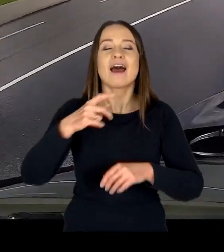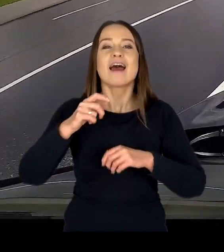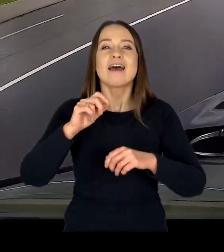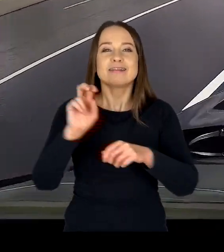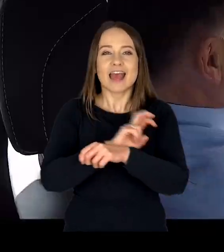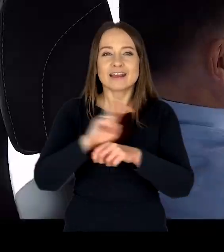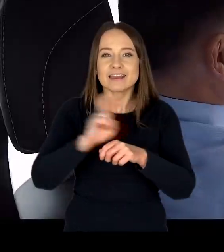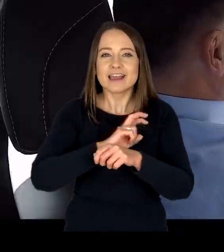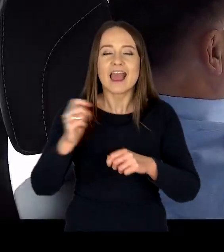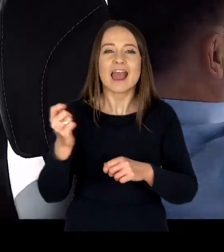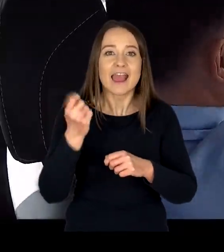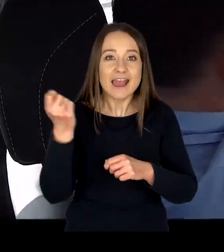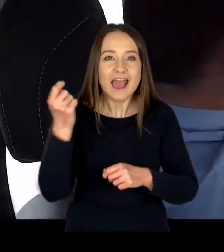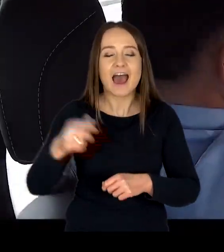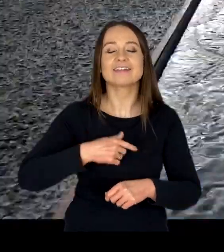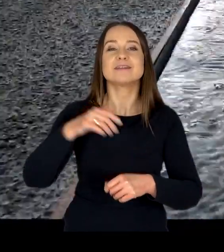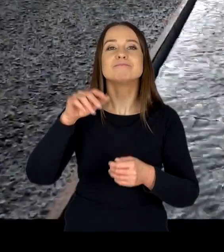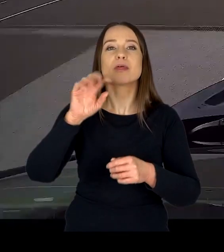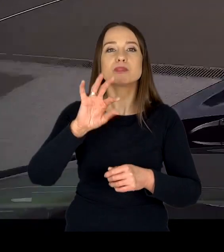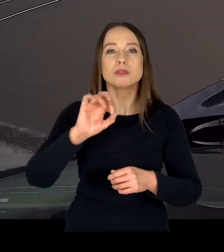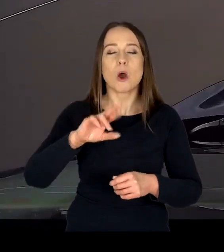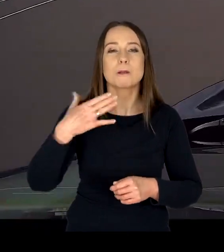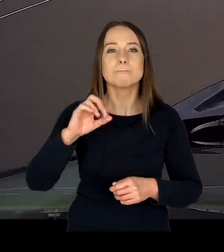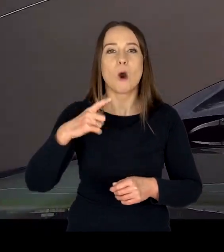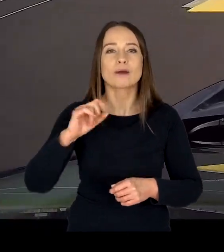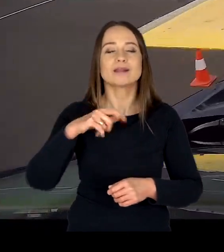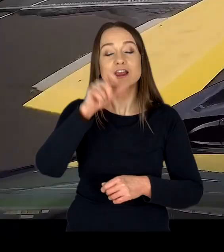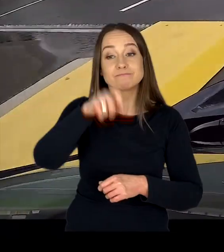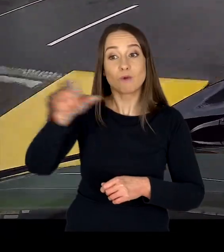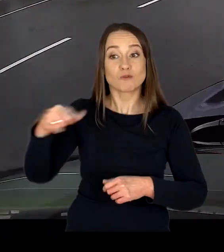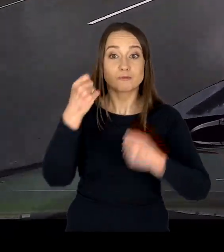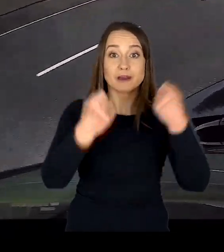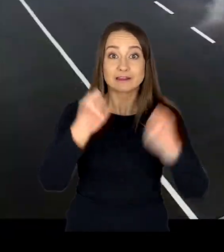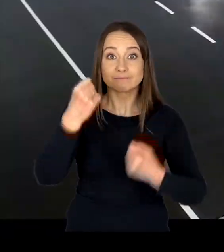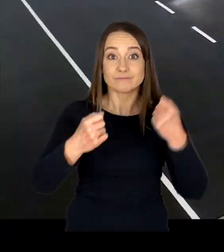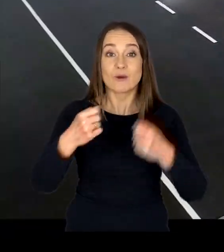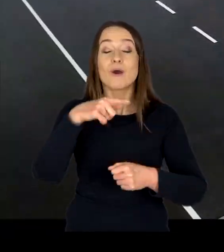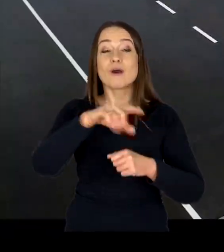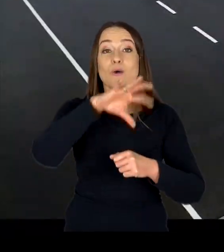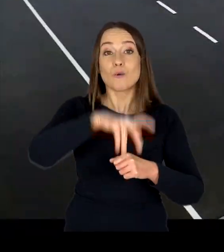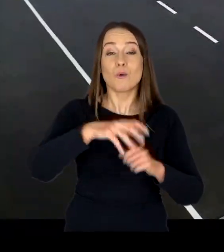profilaktyczne szkolenia skierowane do kierowców w wieku 18 – 24 lata